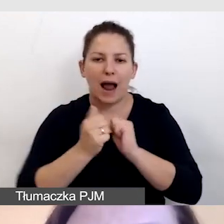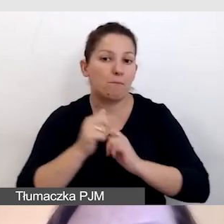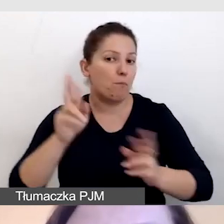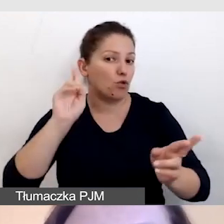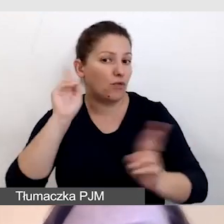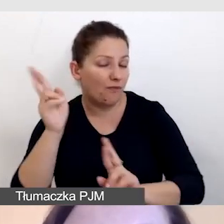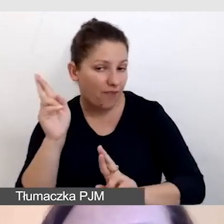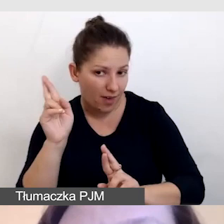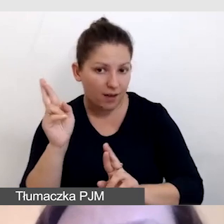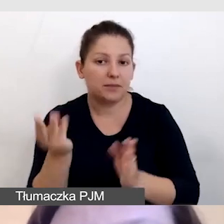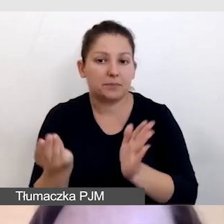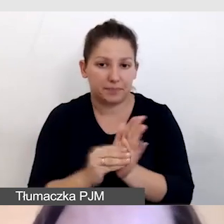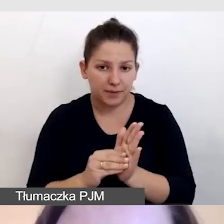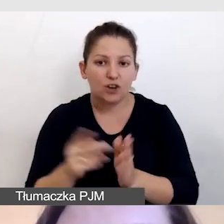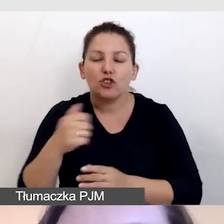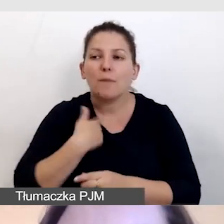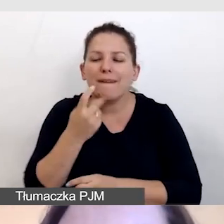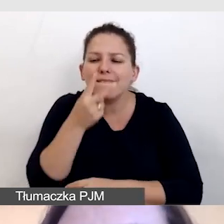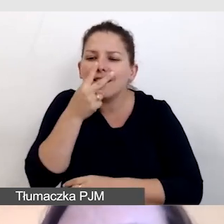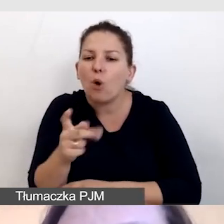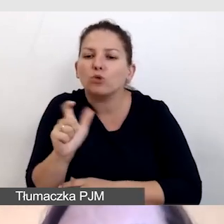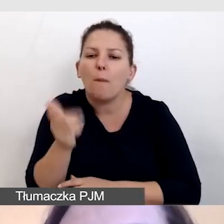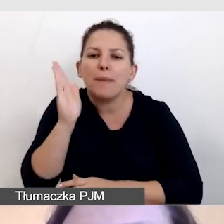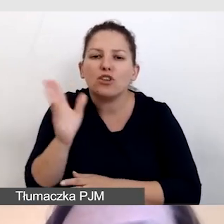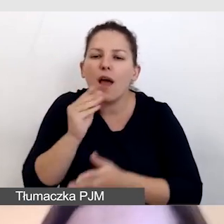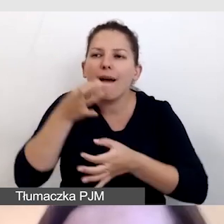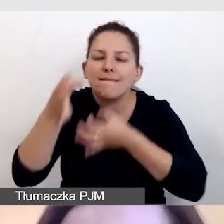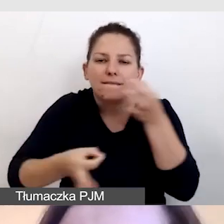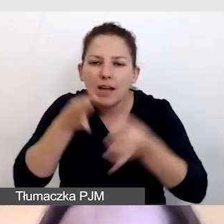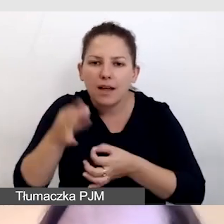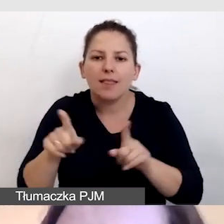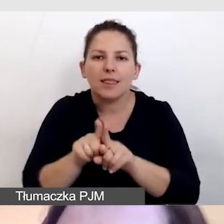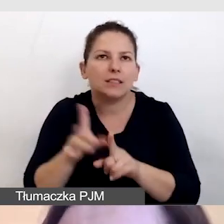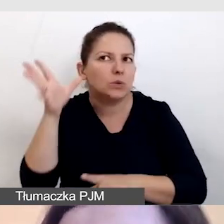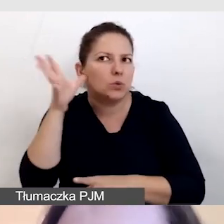aby widział, co ma opisać i słyszał, co jest mówione.